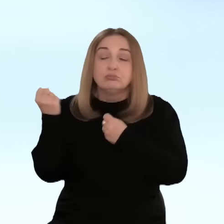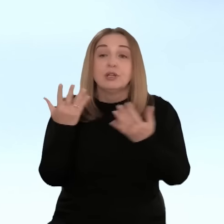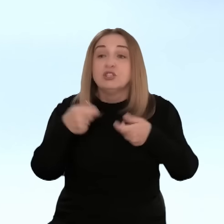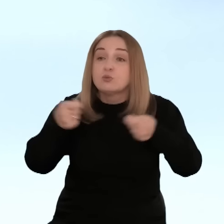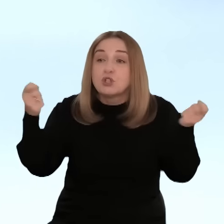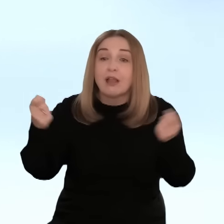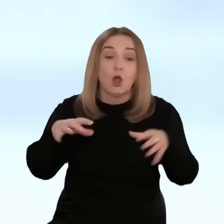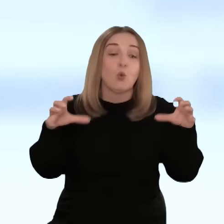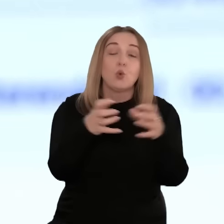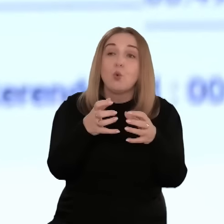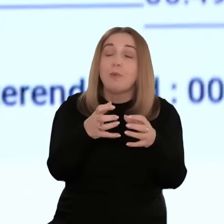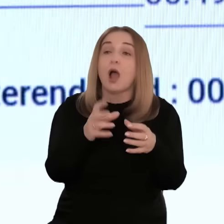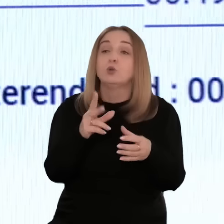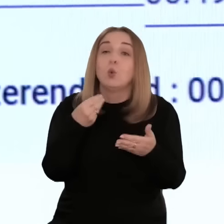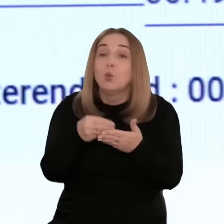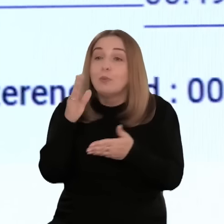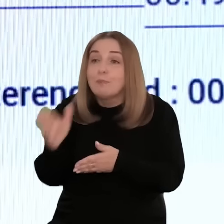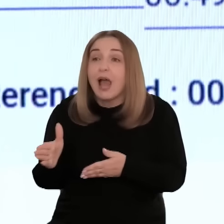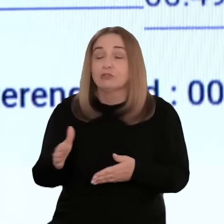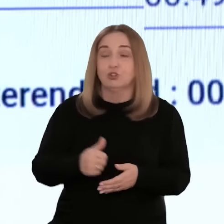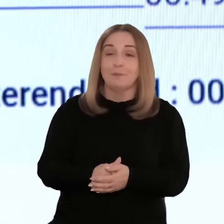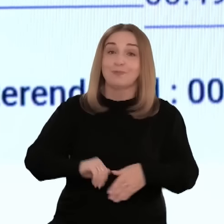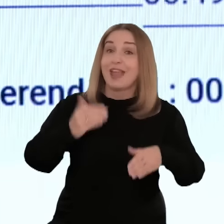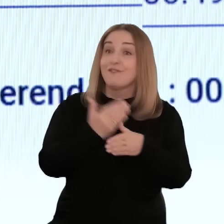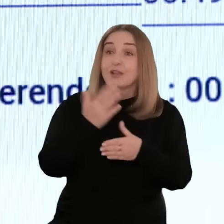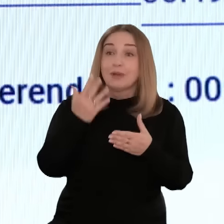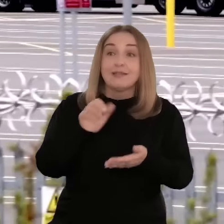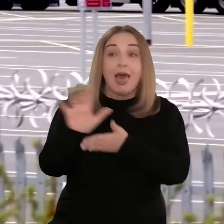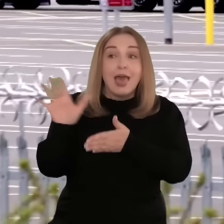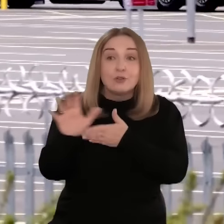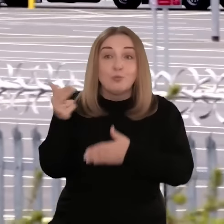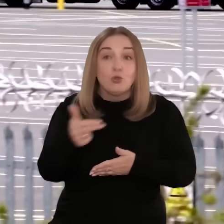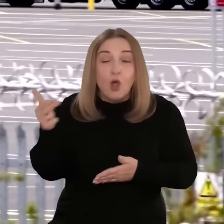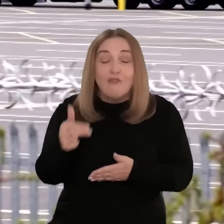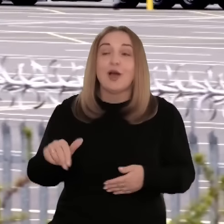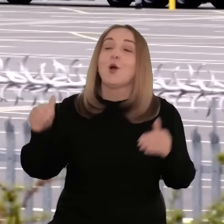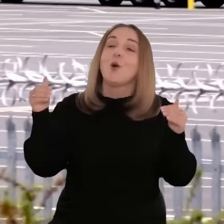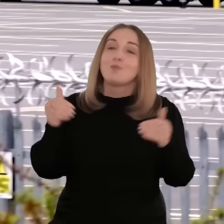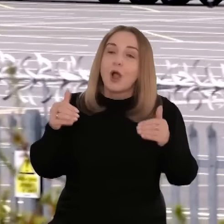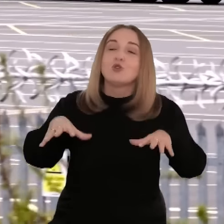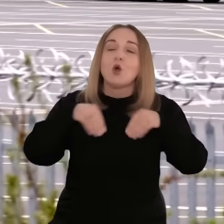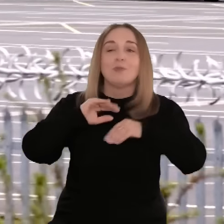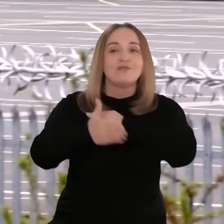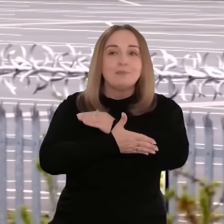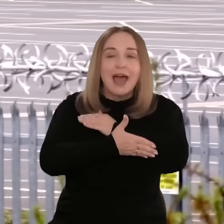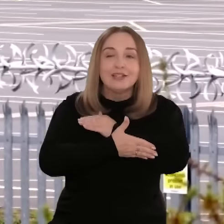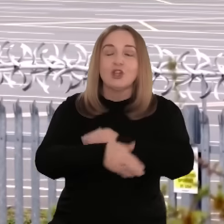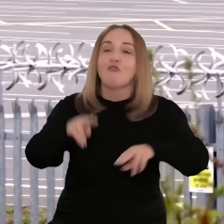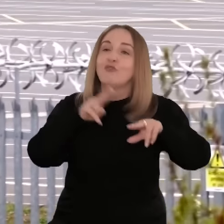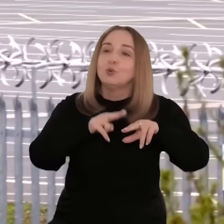badanie kanałów dystrybucji, wyszukiwanie odbiorców docelowych. Przedsiębiorcy chcący eksportować towary mogą liczyć